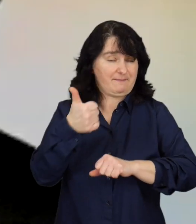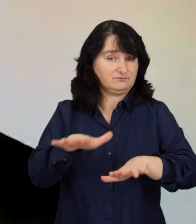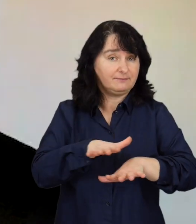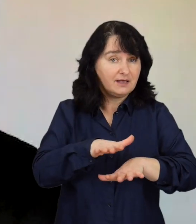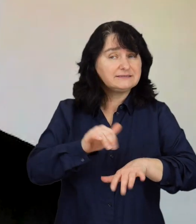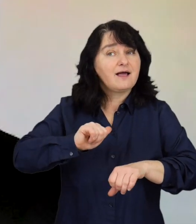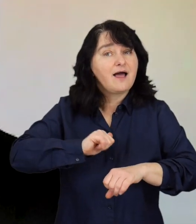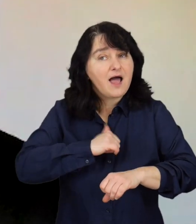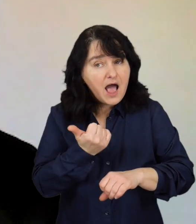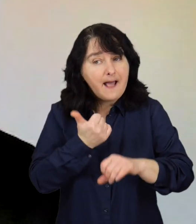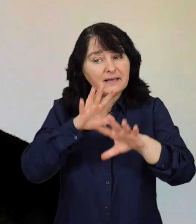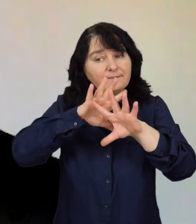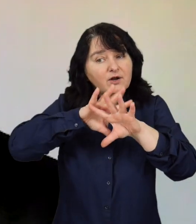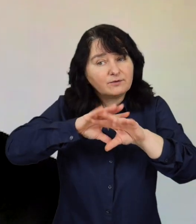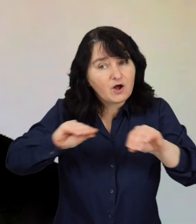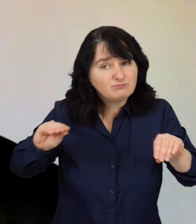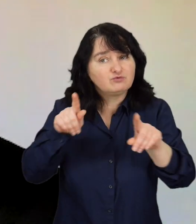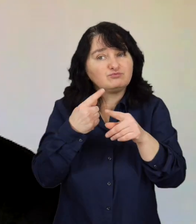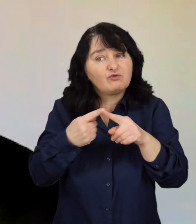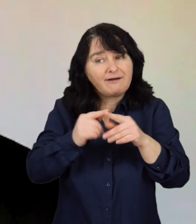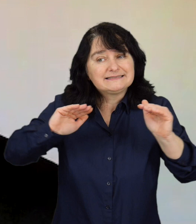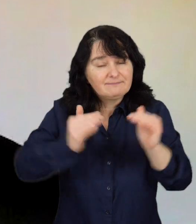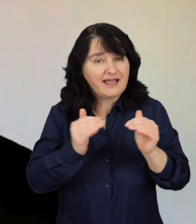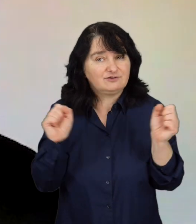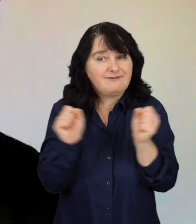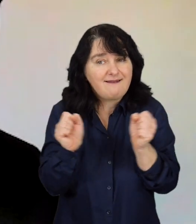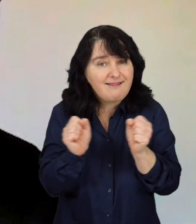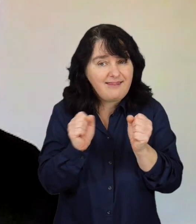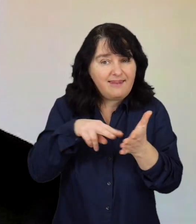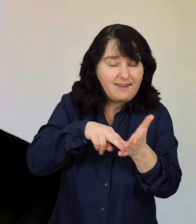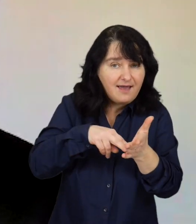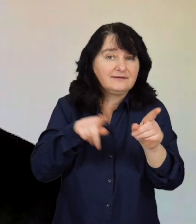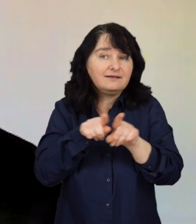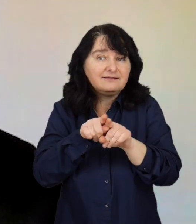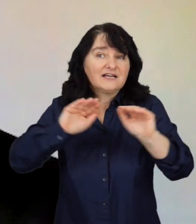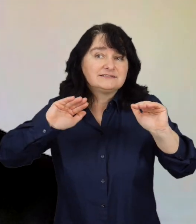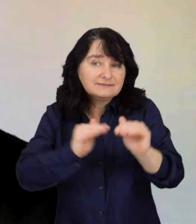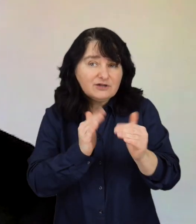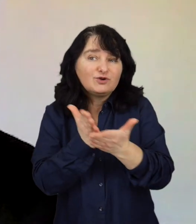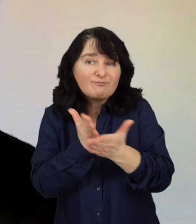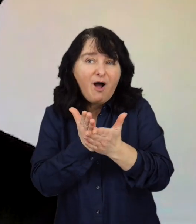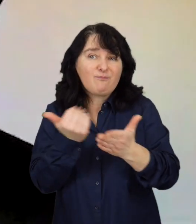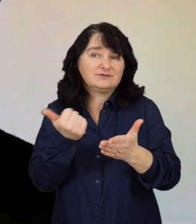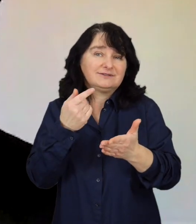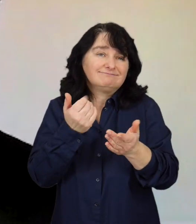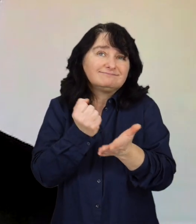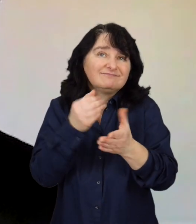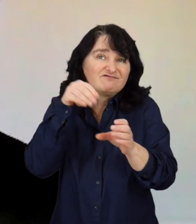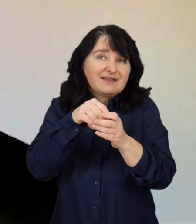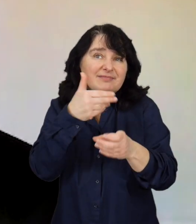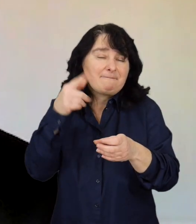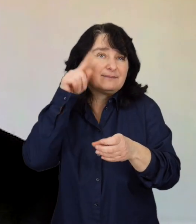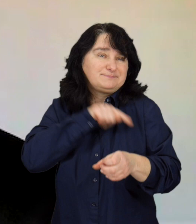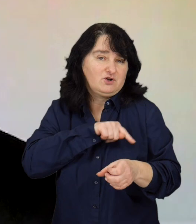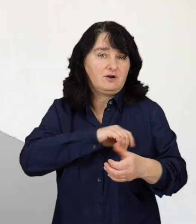żeby racjonalizować lęki i kwestie psychologiczne, z którymi zmagają się nasi klienci.